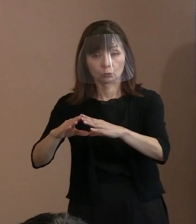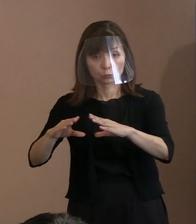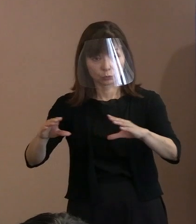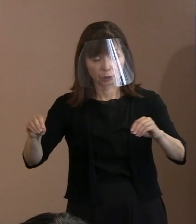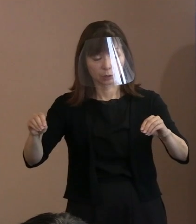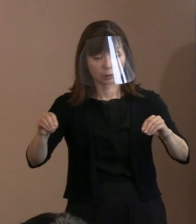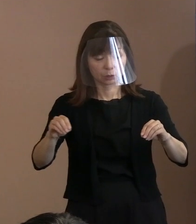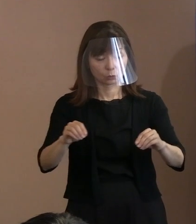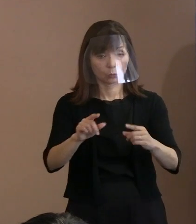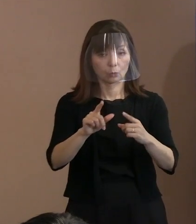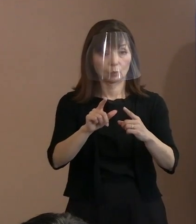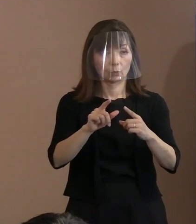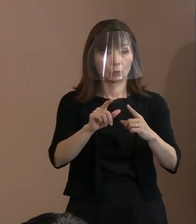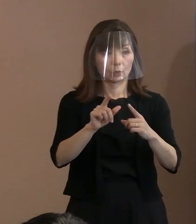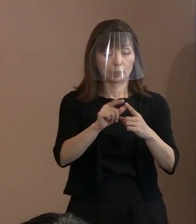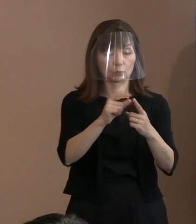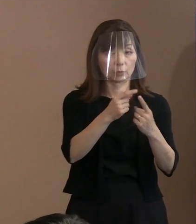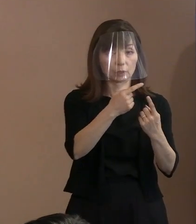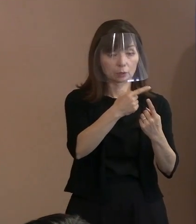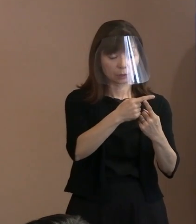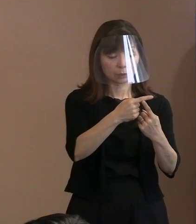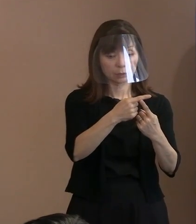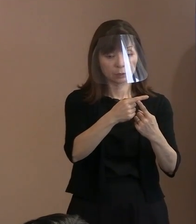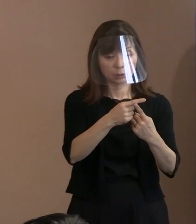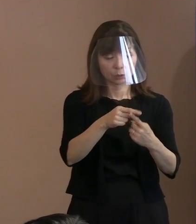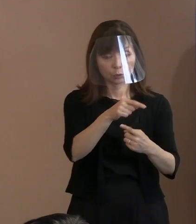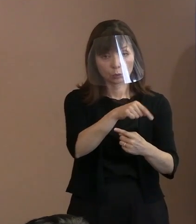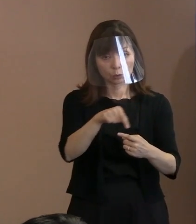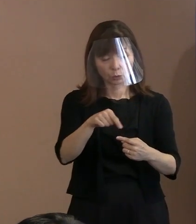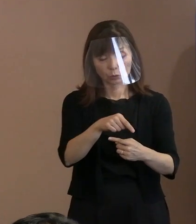手続き的にいろいろ調整していく ということまで言いました｡